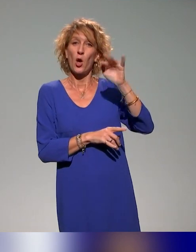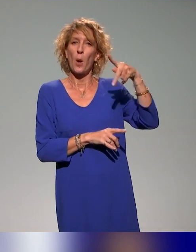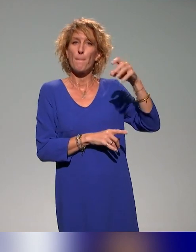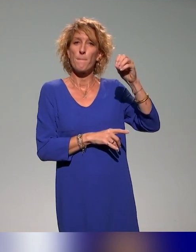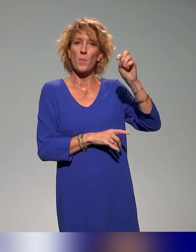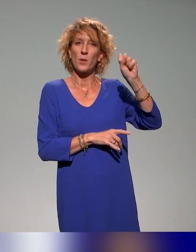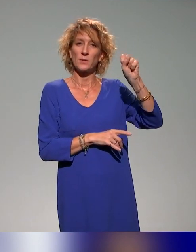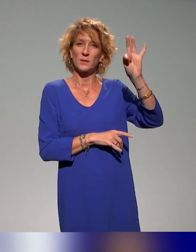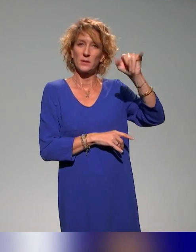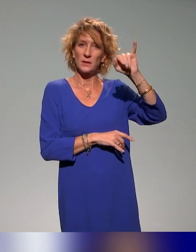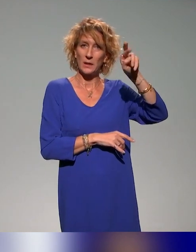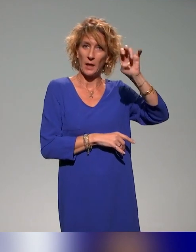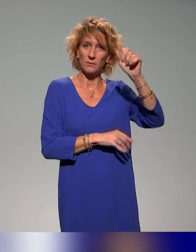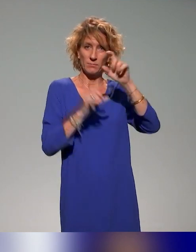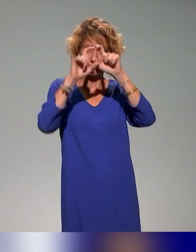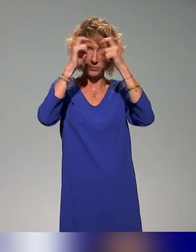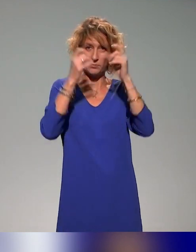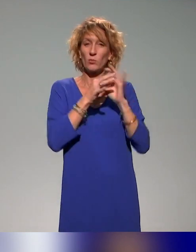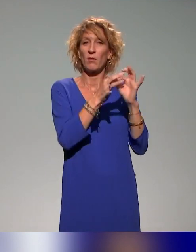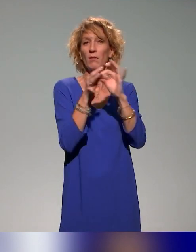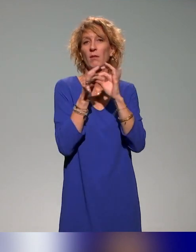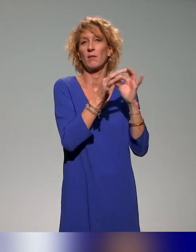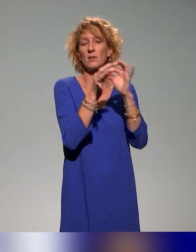qui fait un travail formidable pour que ces journées soient possibles.